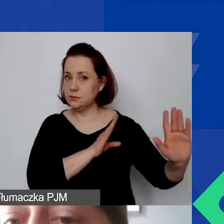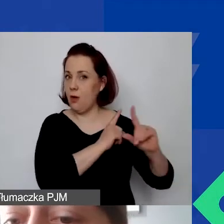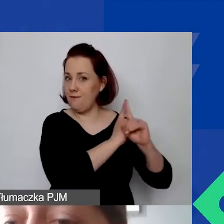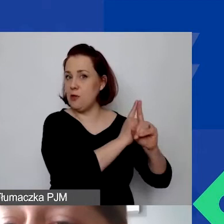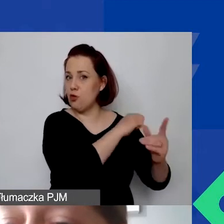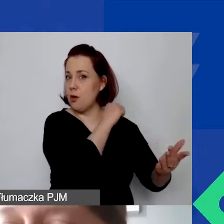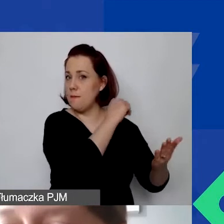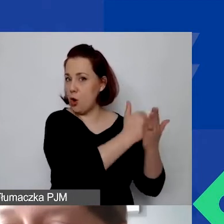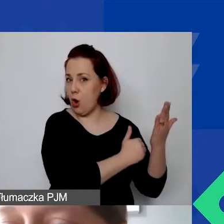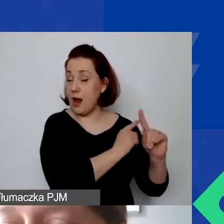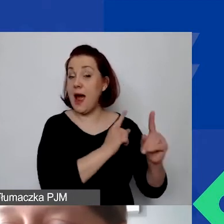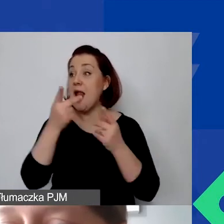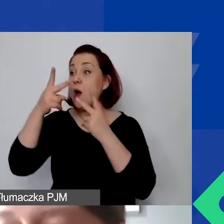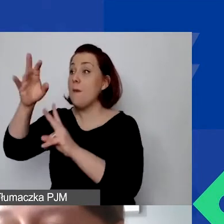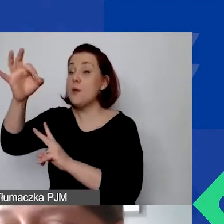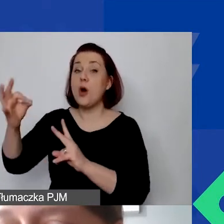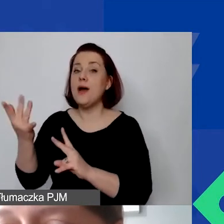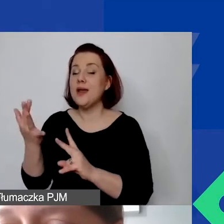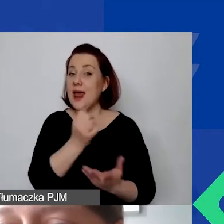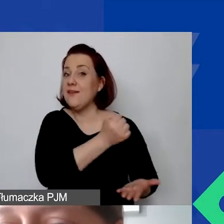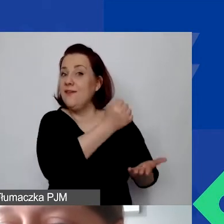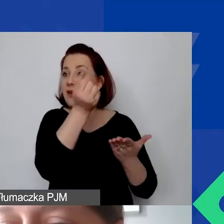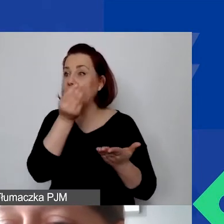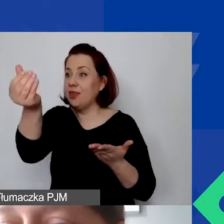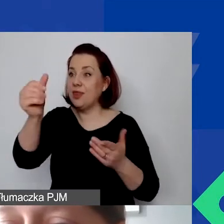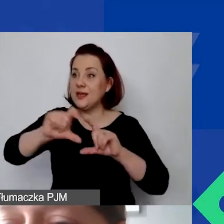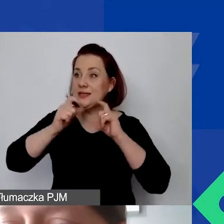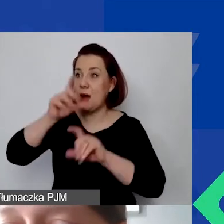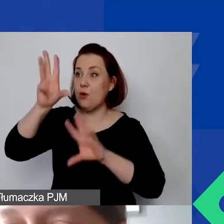Ale udział procentowy środków z grantu do całego budżetu wynosi 25%.